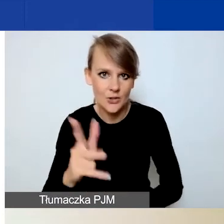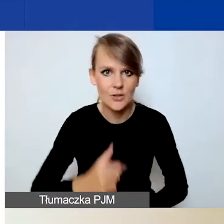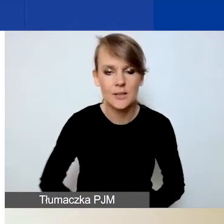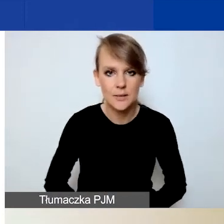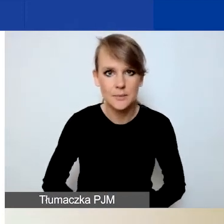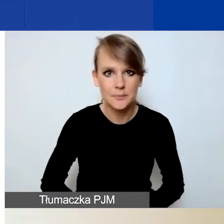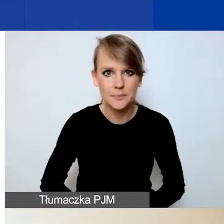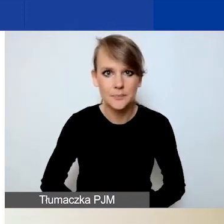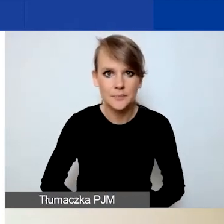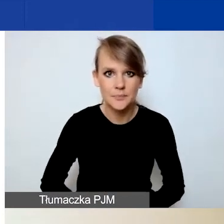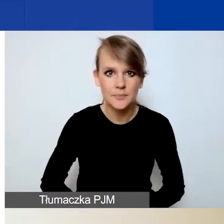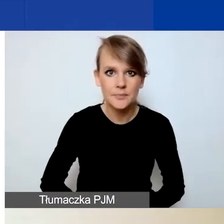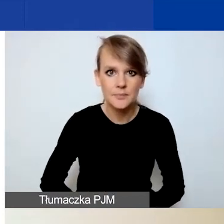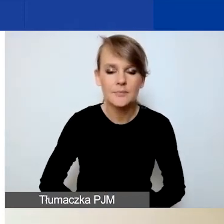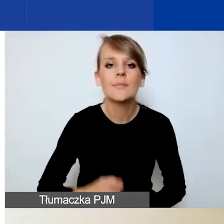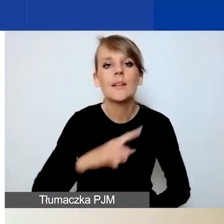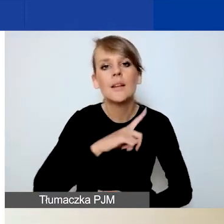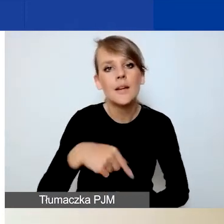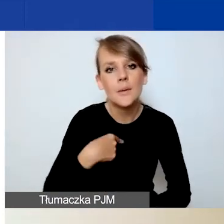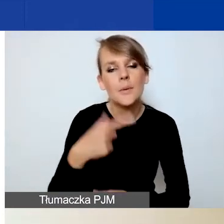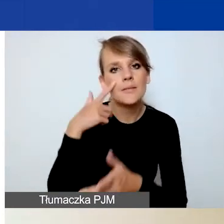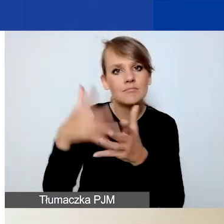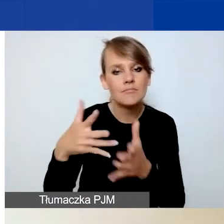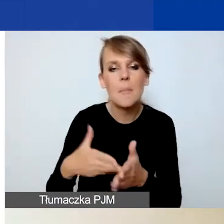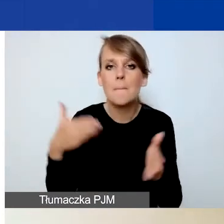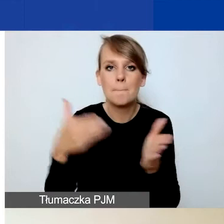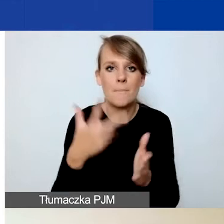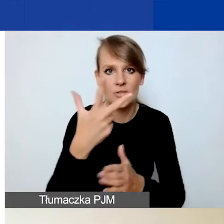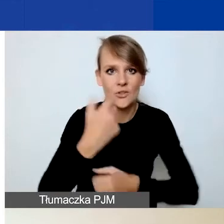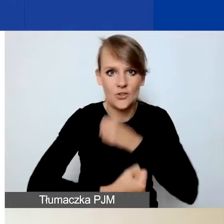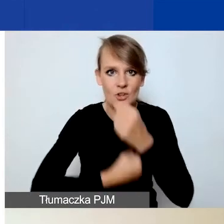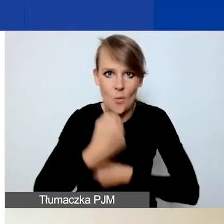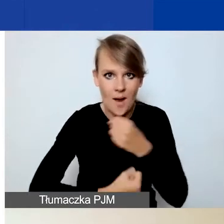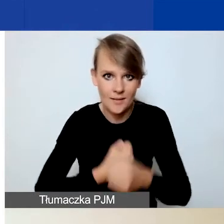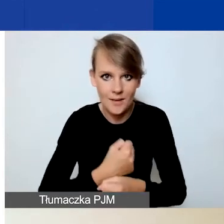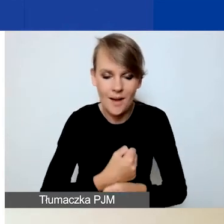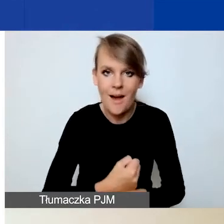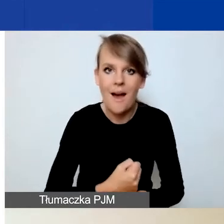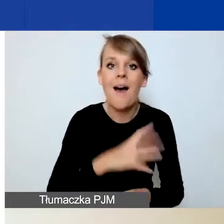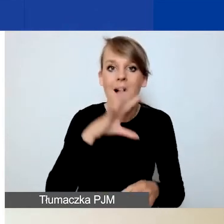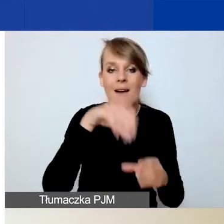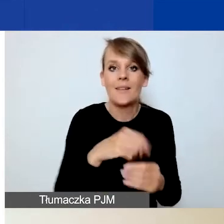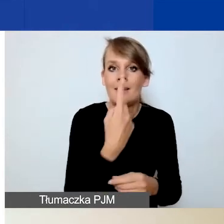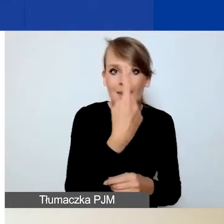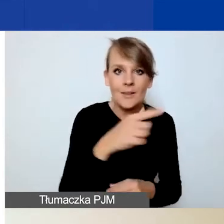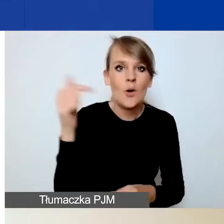Przewidzieliśmy dla państwa maksymalnie trzy działania, z tym że jedno z nich powinno być poświęcone działaniom komunikacyjnym.